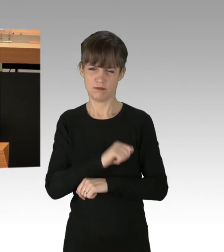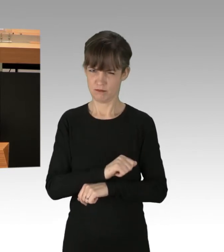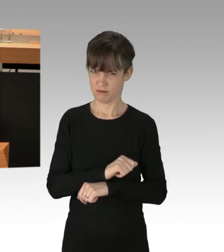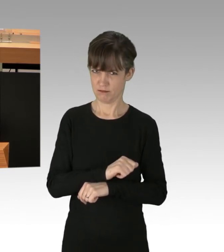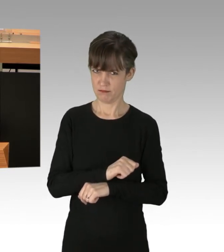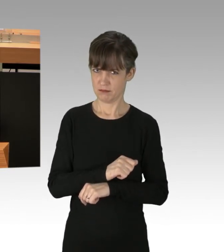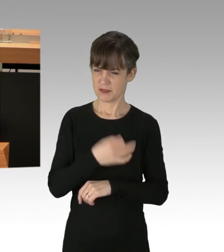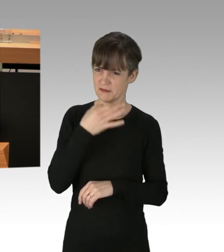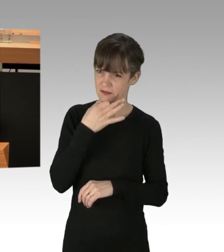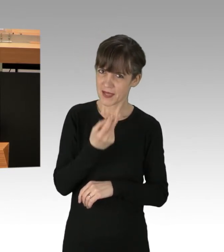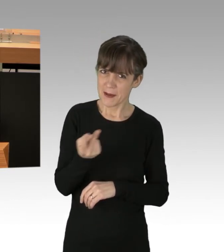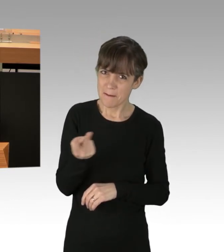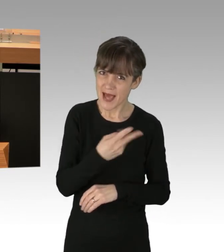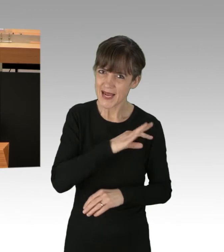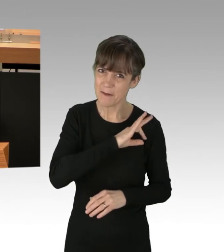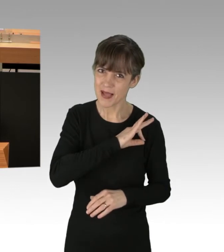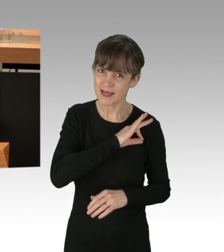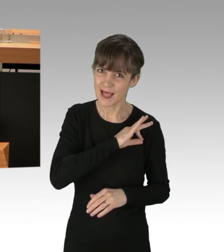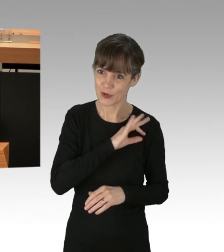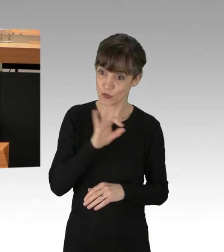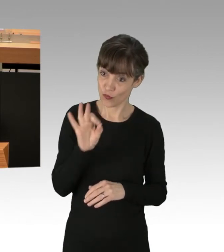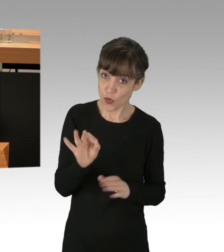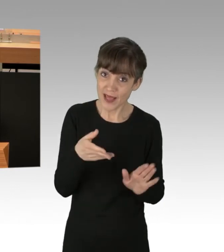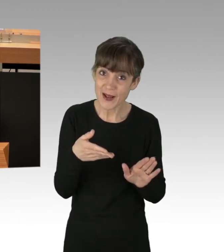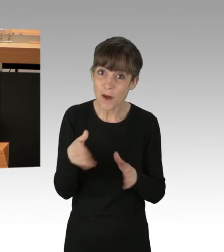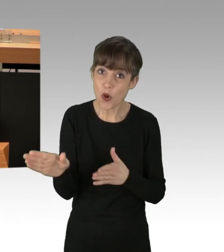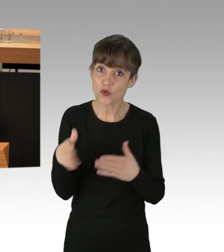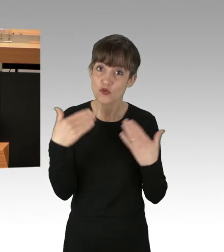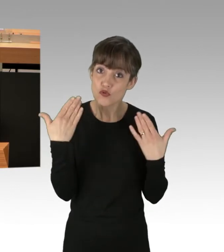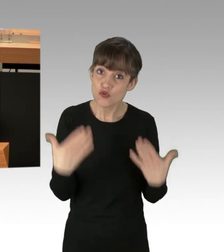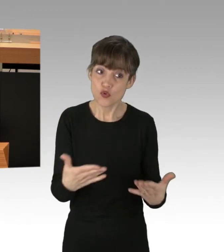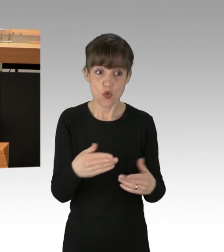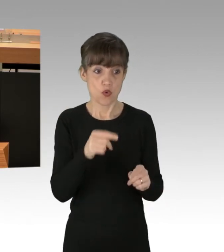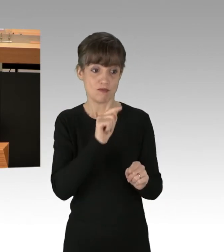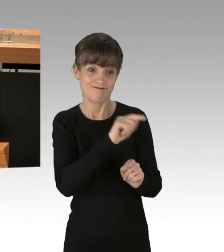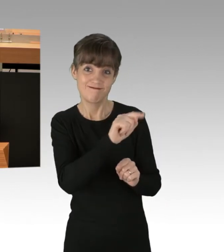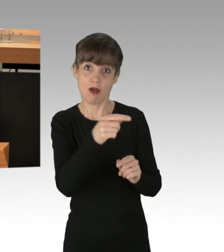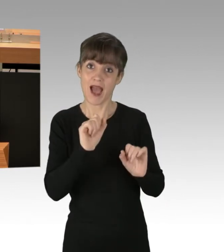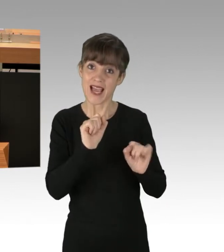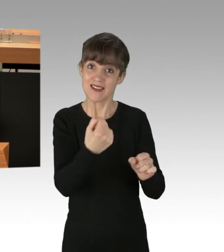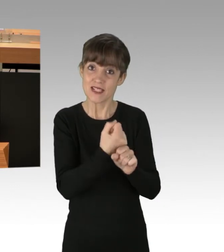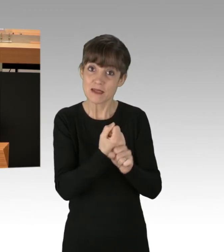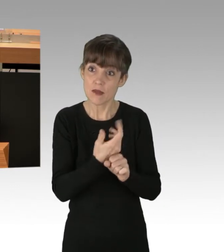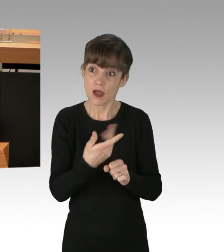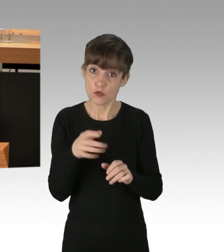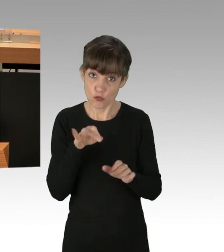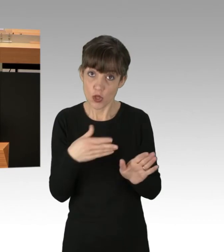ob beide Parteien, die Vorgehensweise dieser Aktivisten stillschweigend dulden. Diese Frage wird die Berlinerinnen und Berliner,